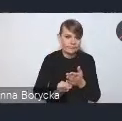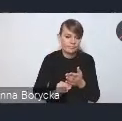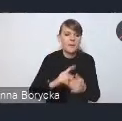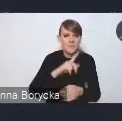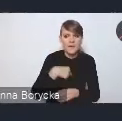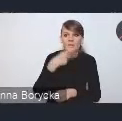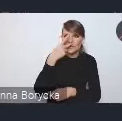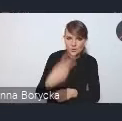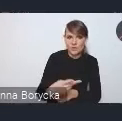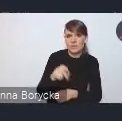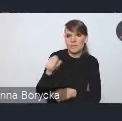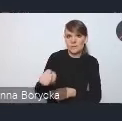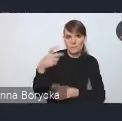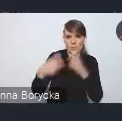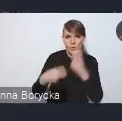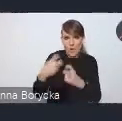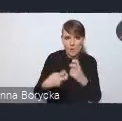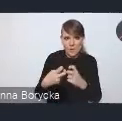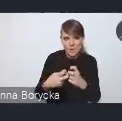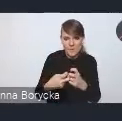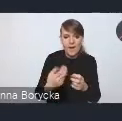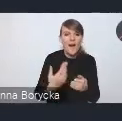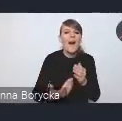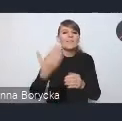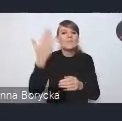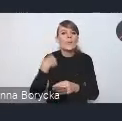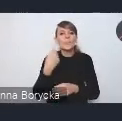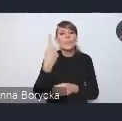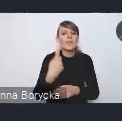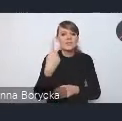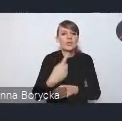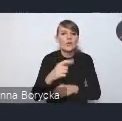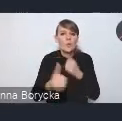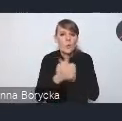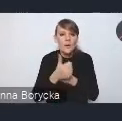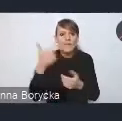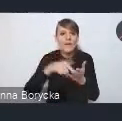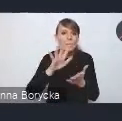w porównaniu do tego dokumentu pierwszego z 2015 roku.